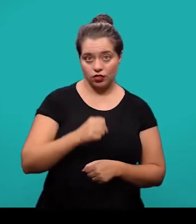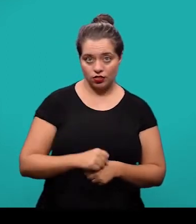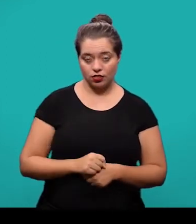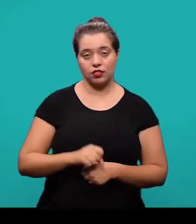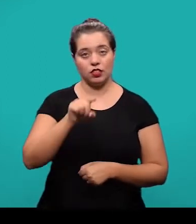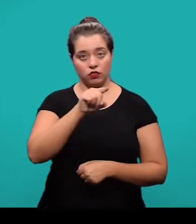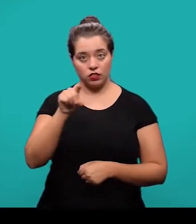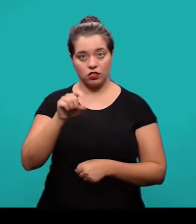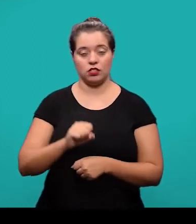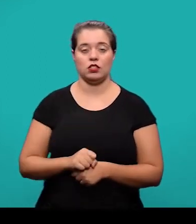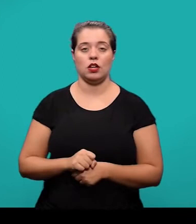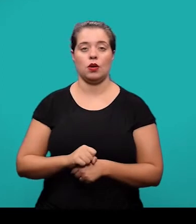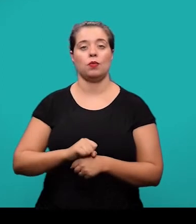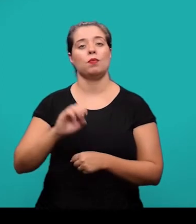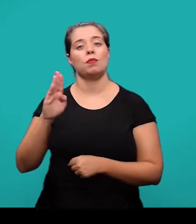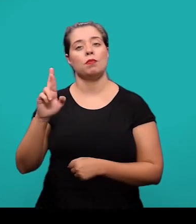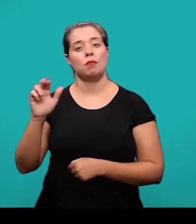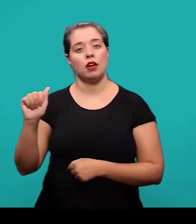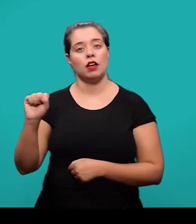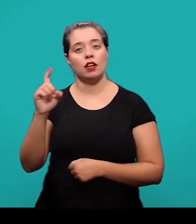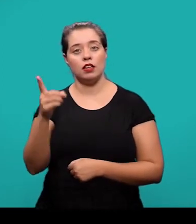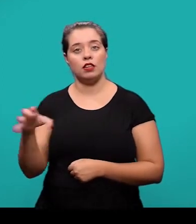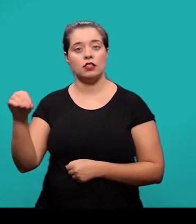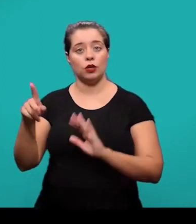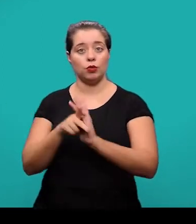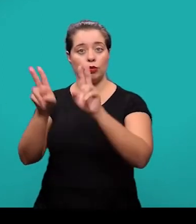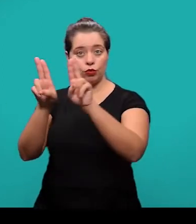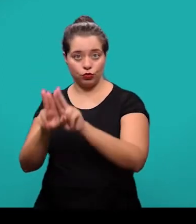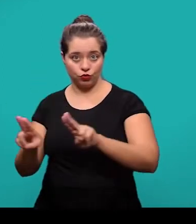Imediatamente após a ilustração, deve-se inserir a fonte consultada